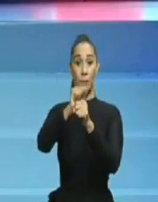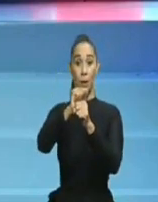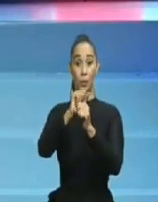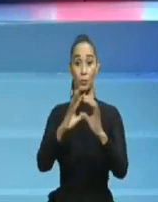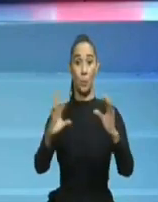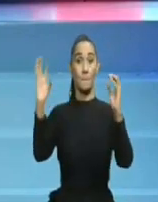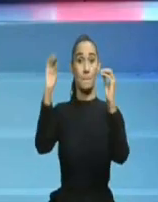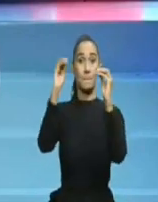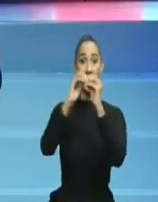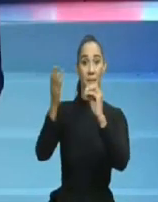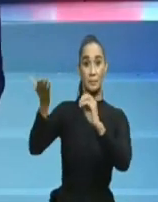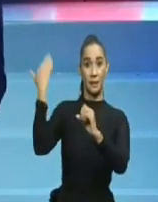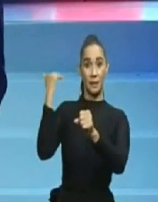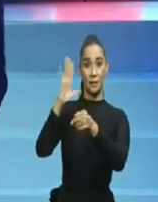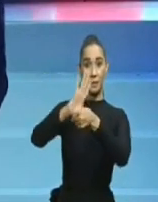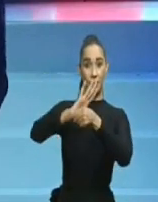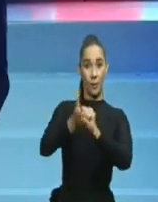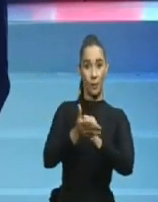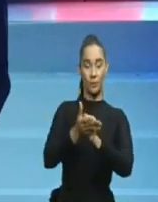de Quirinito y Céssar El Abusador.